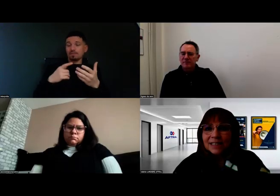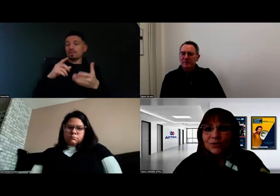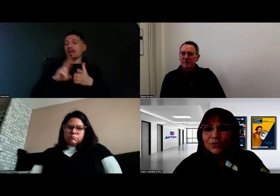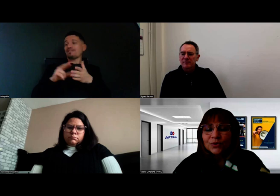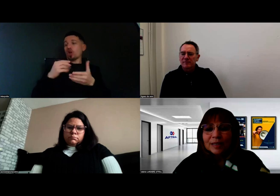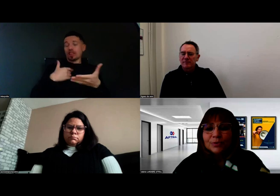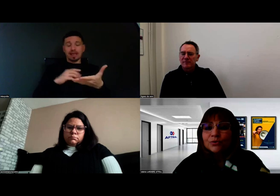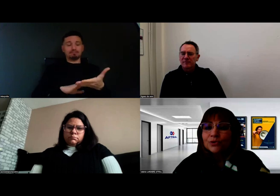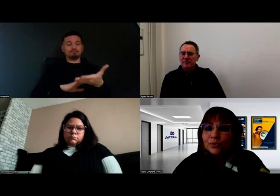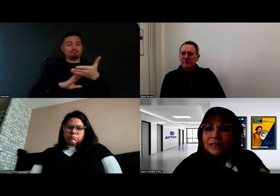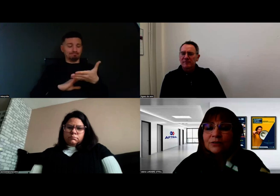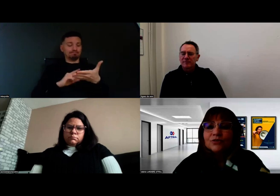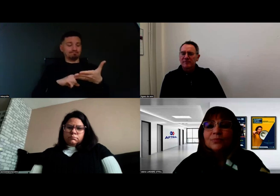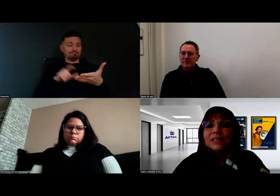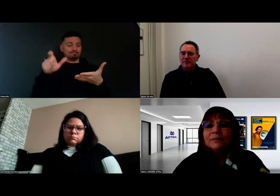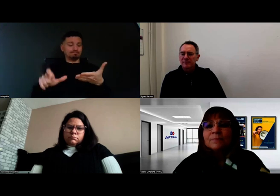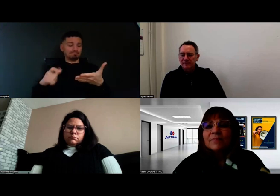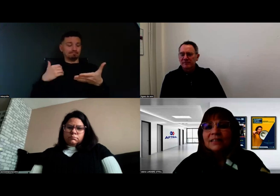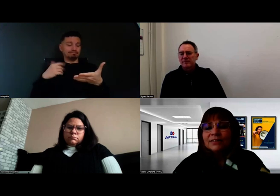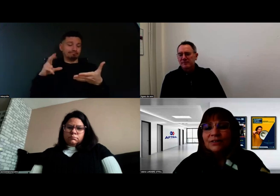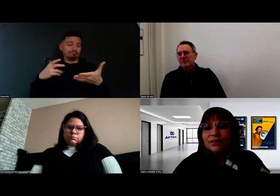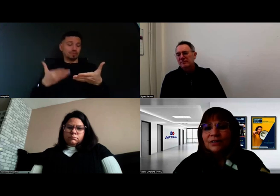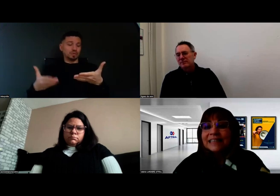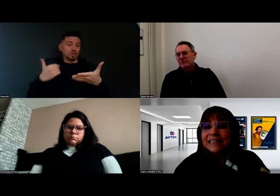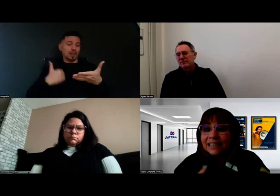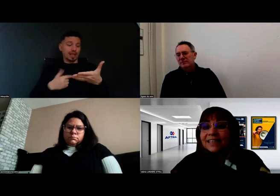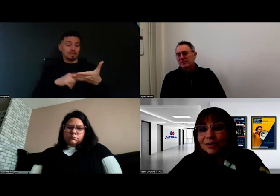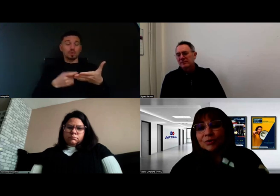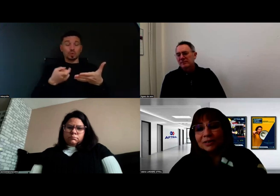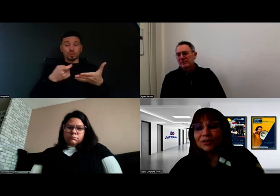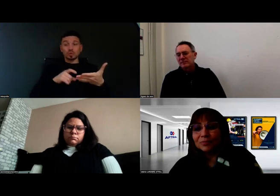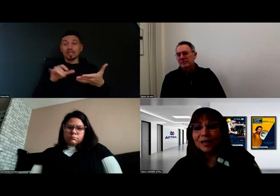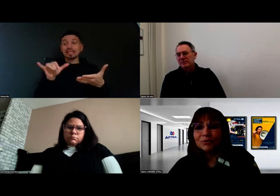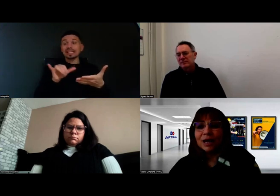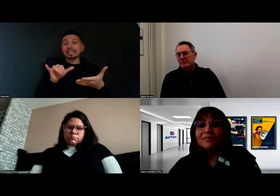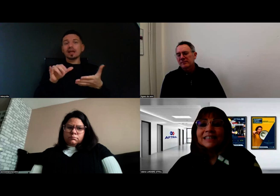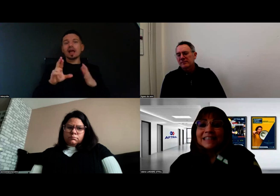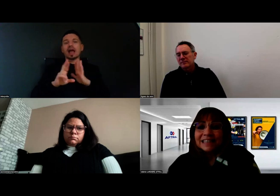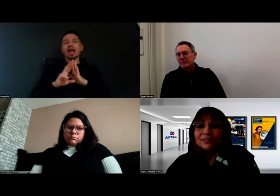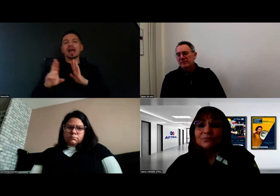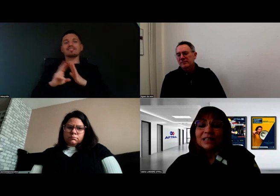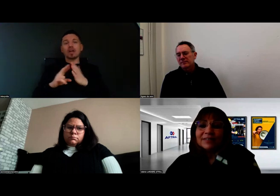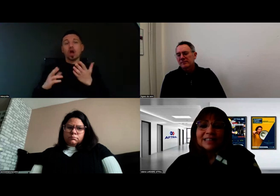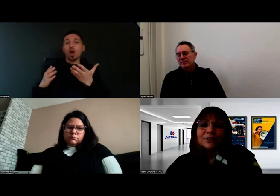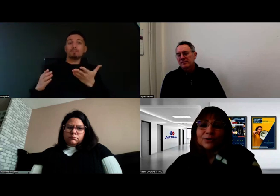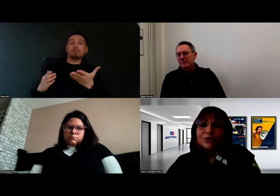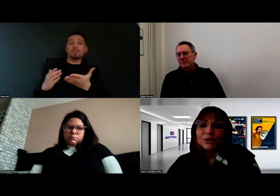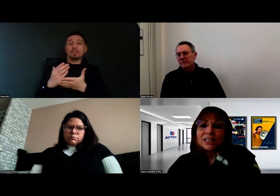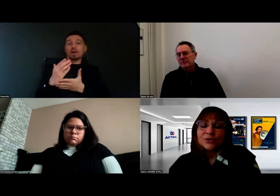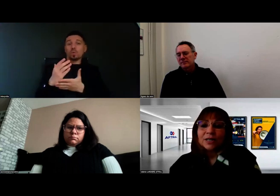c'est qu'elle puisse tout de suite demander qui est le référent de parcours ? Avec qui vous travaillez dans votre orientation ?